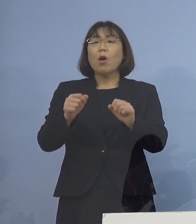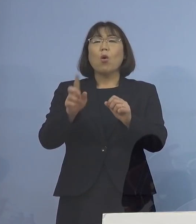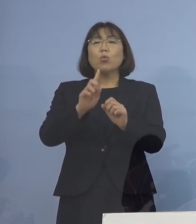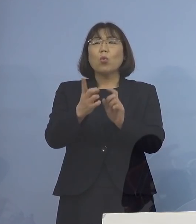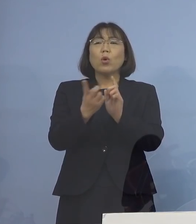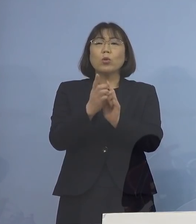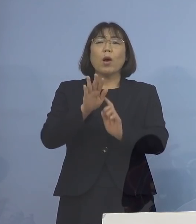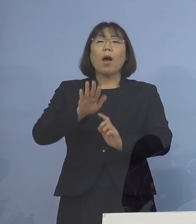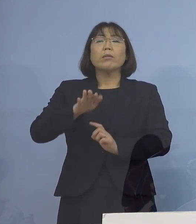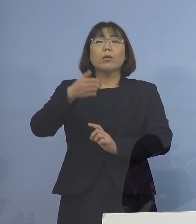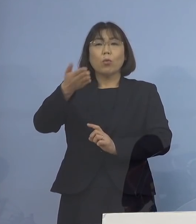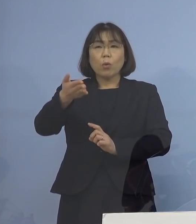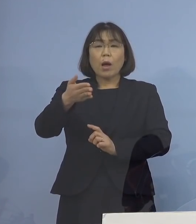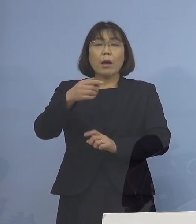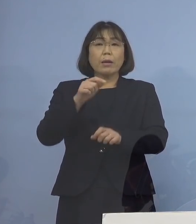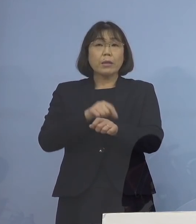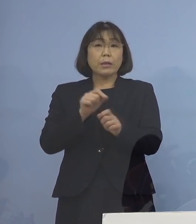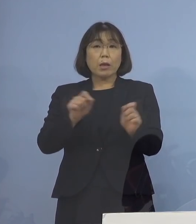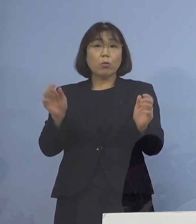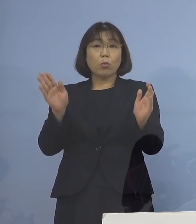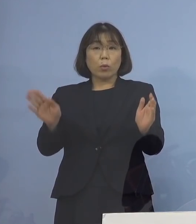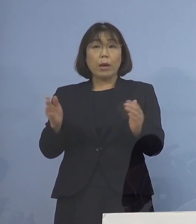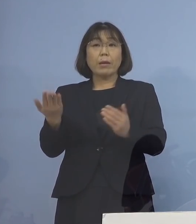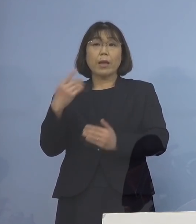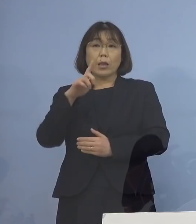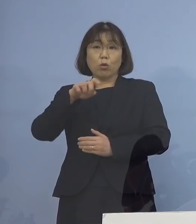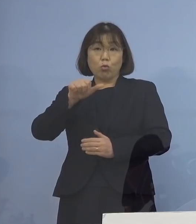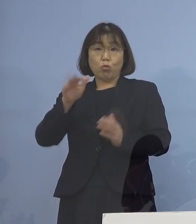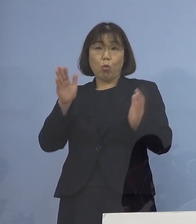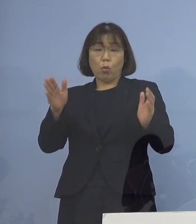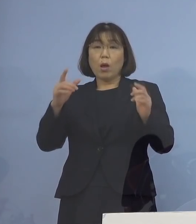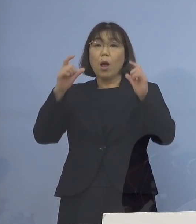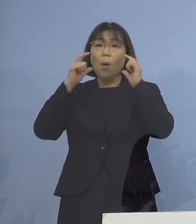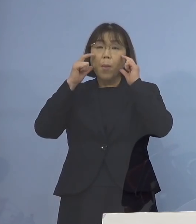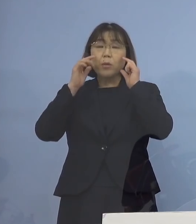どのくらいの時間 先ほど15分ということと マスクを着けているか 着けていないか